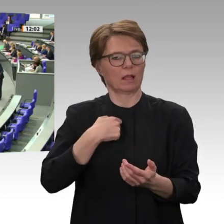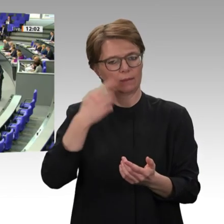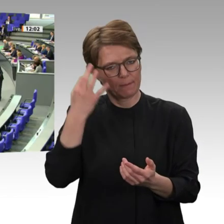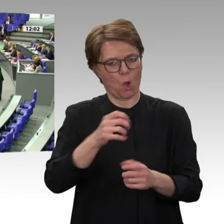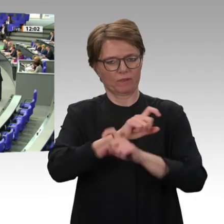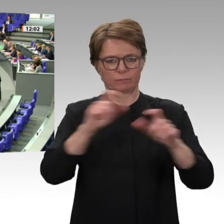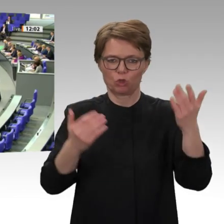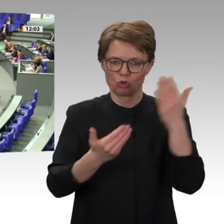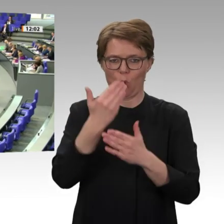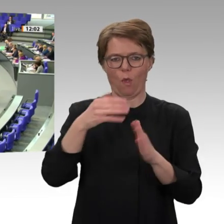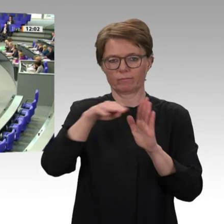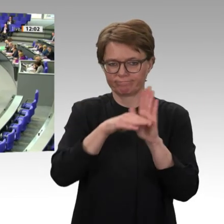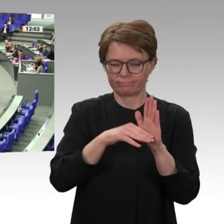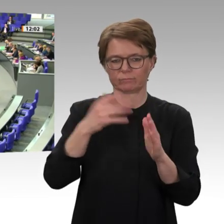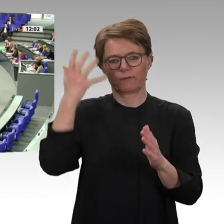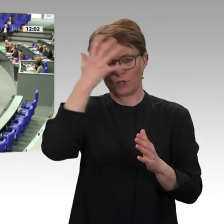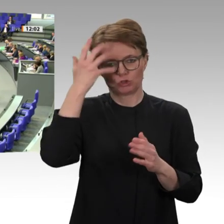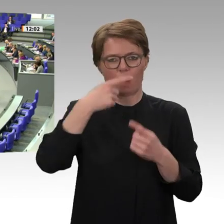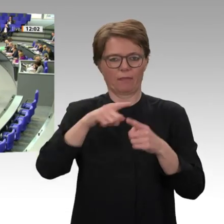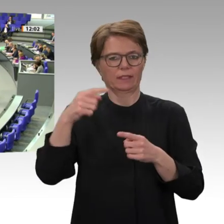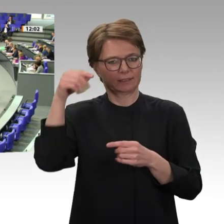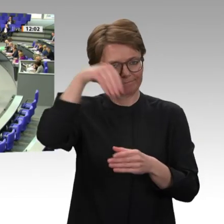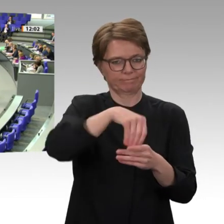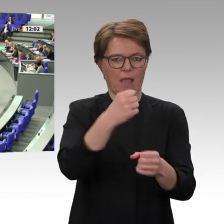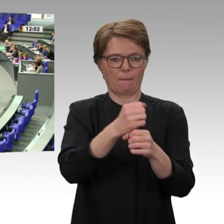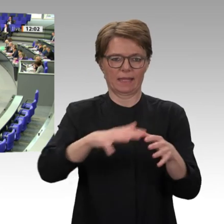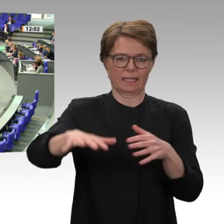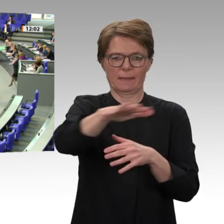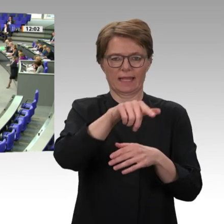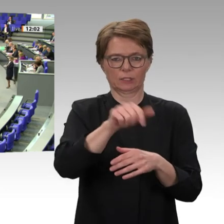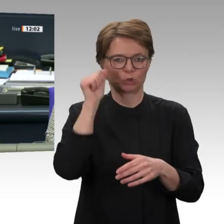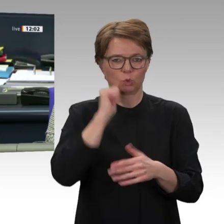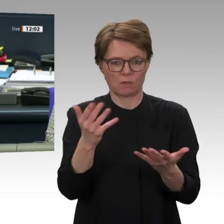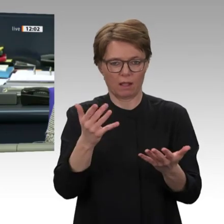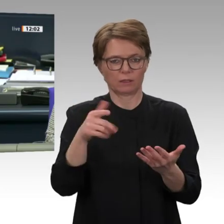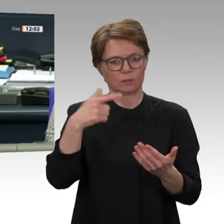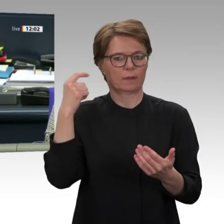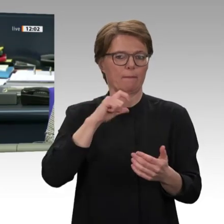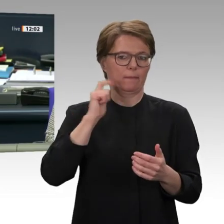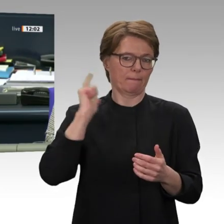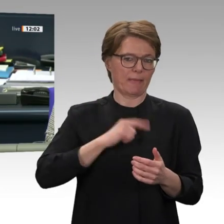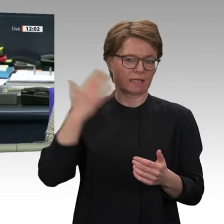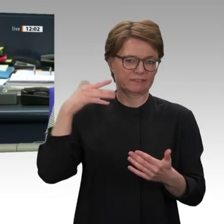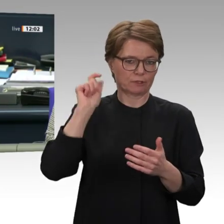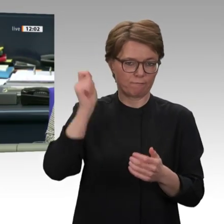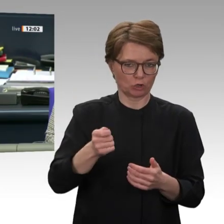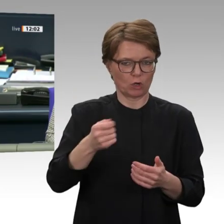Vielen Dank, Dr. Frithjof Schmidt. Nächste Rednerin: Ursula